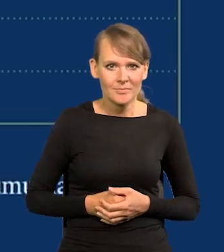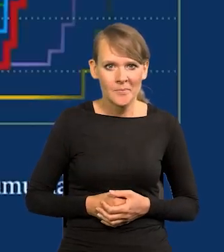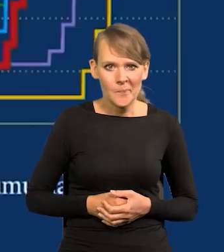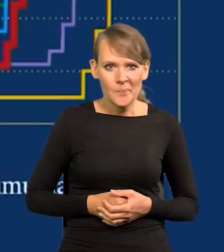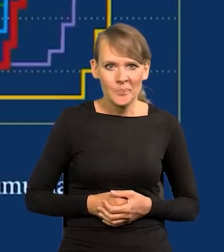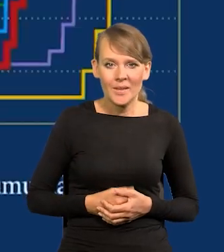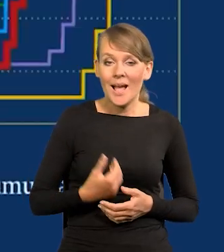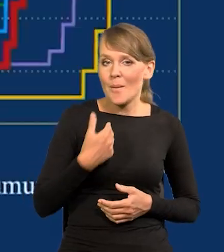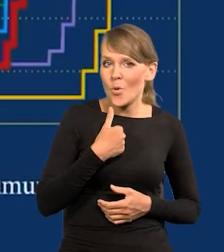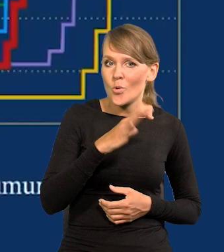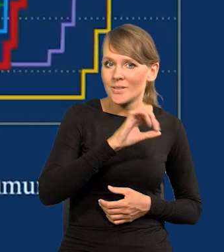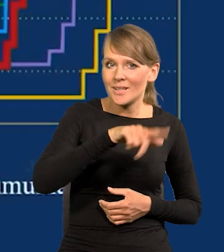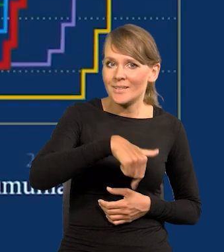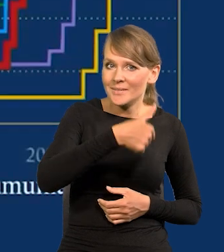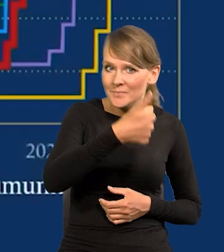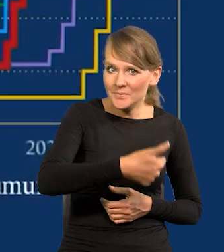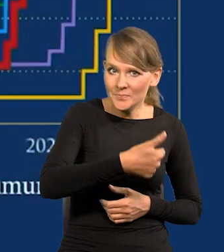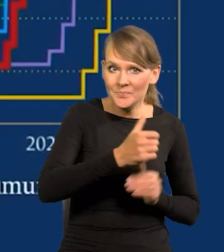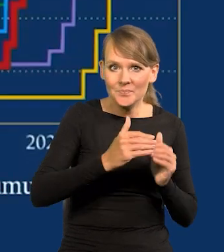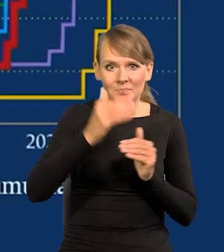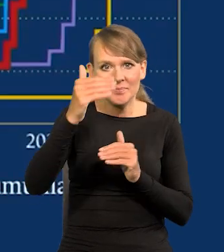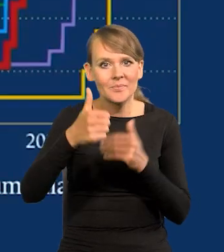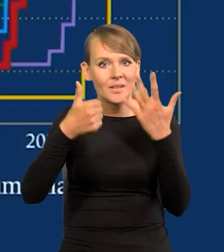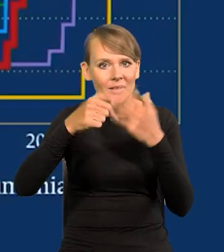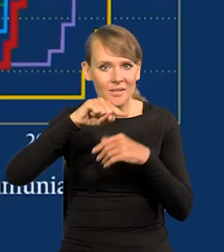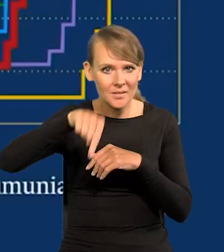0,1 na 6,75.